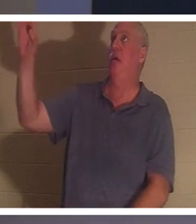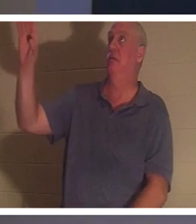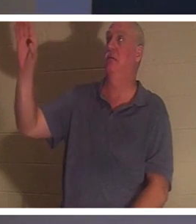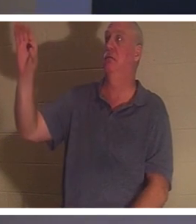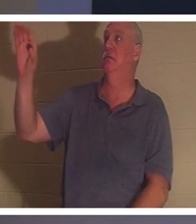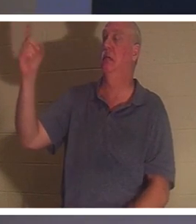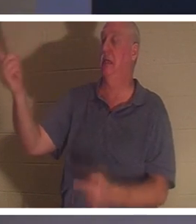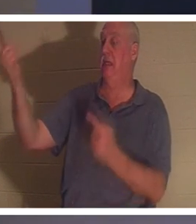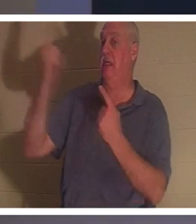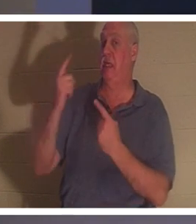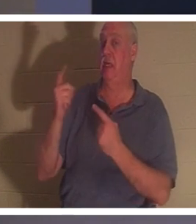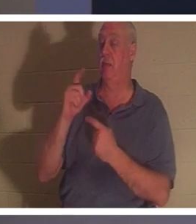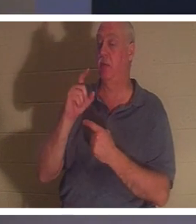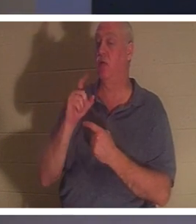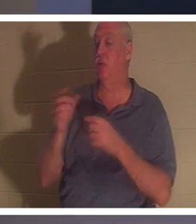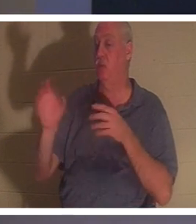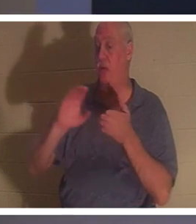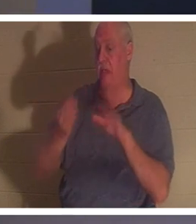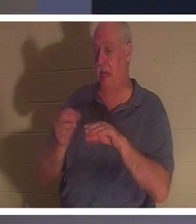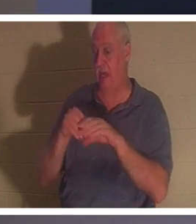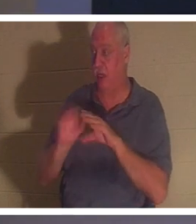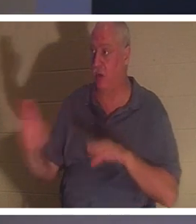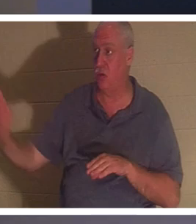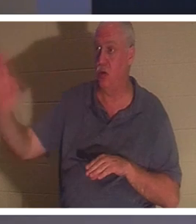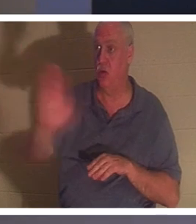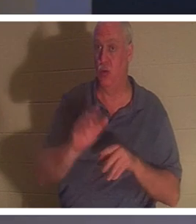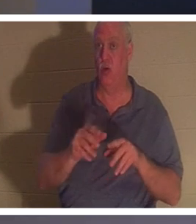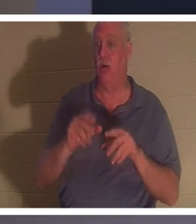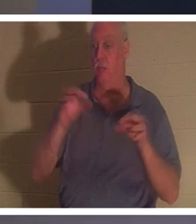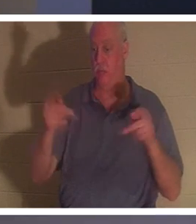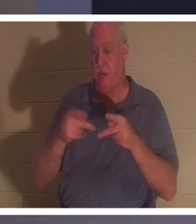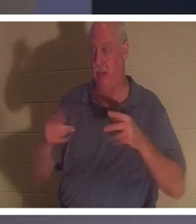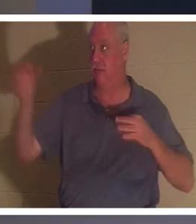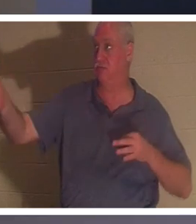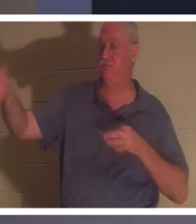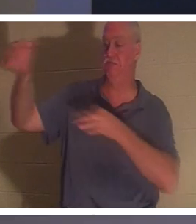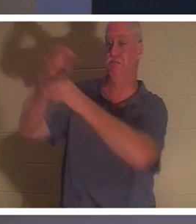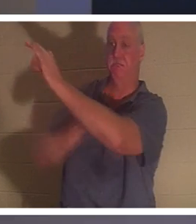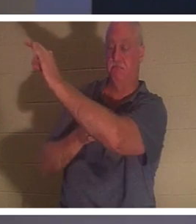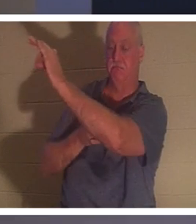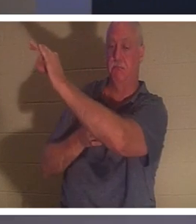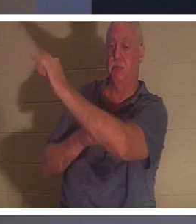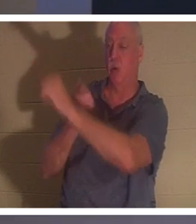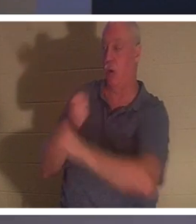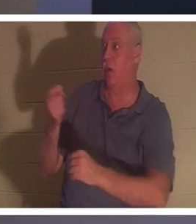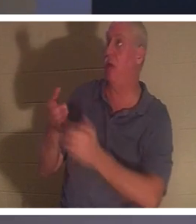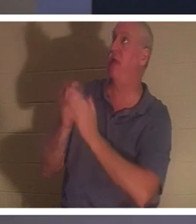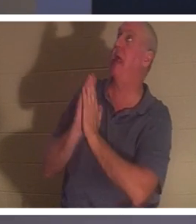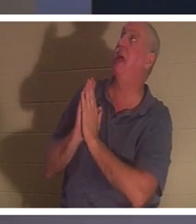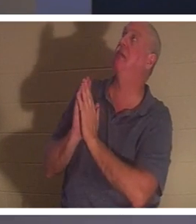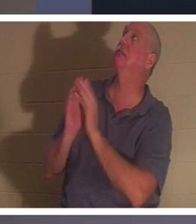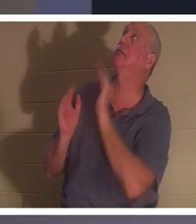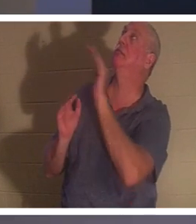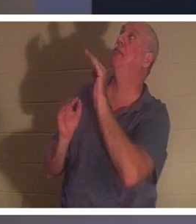あなたの代わりに死ぬために来ました。 それで、彼に尋ねる人は誰でも、主よ、私は 何年も前にやったの